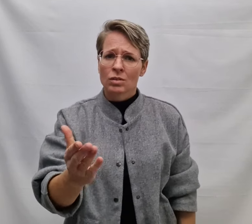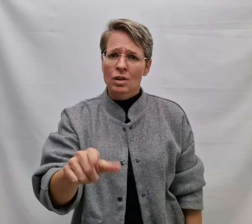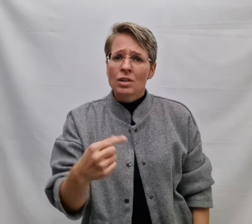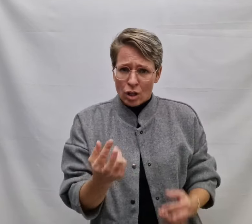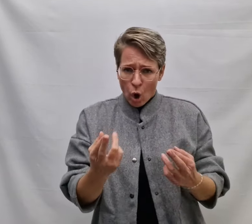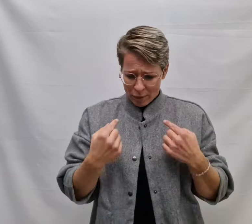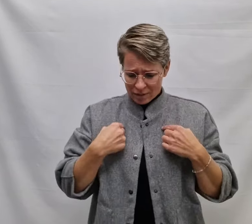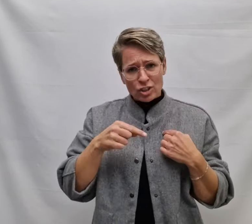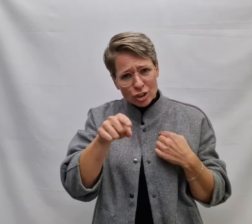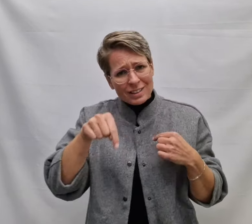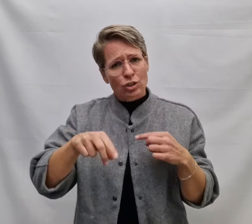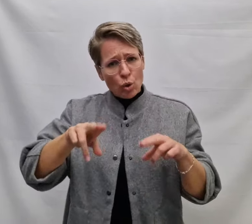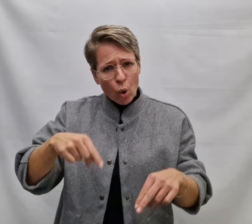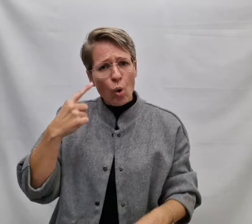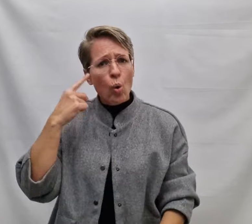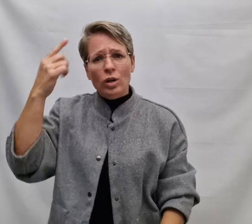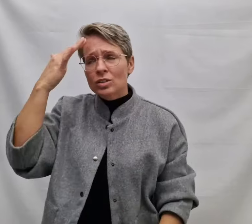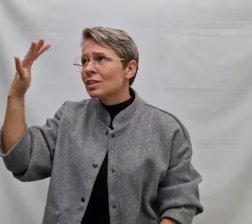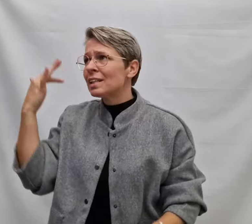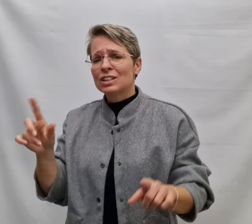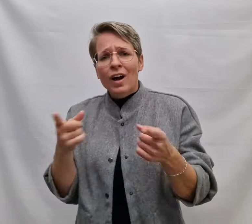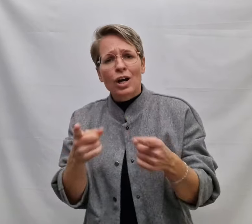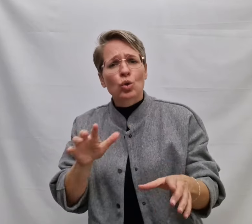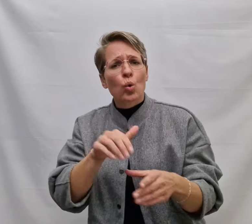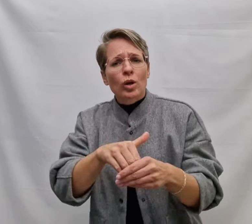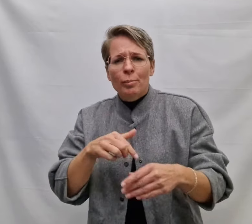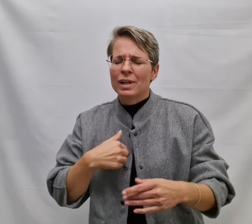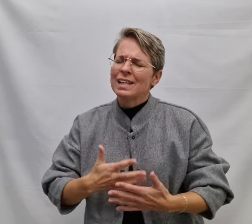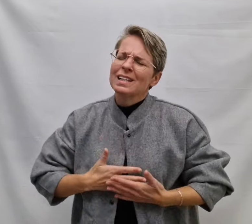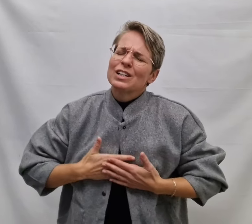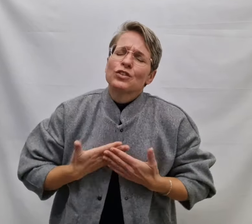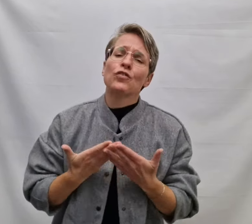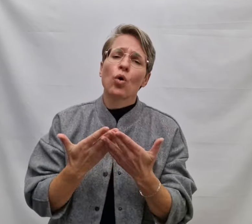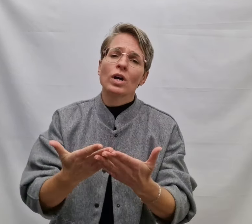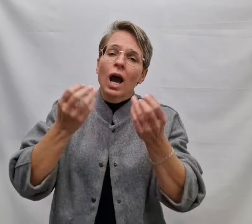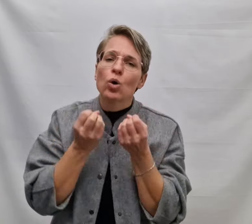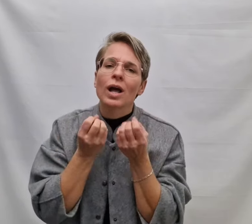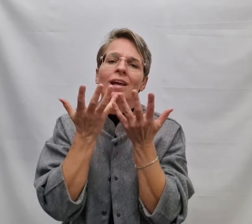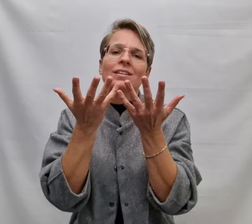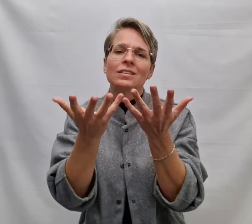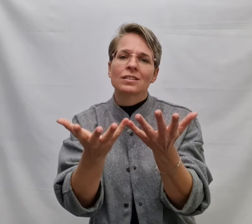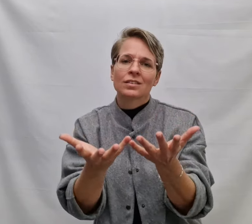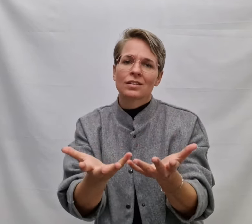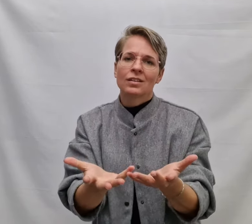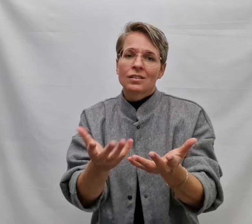Dan hoop ik dat je dit nog hoort Een lied waardoor m'n liefde voor jou klinkt